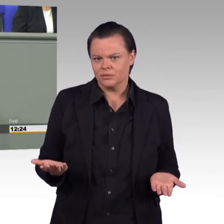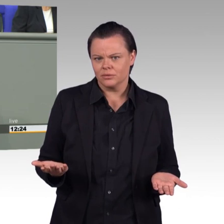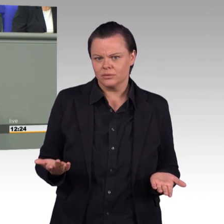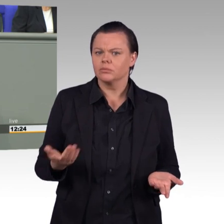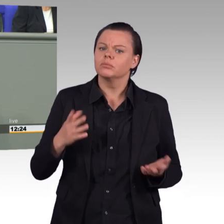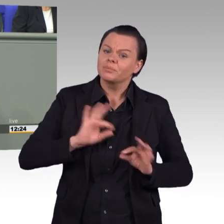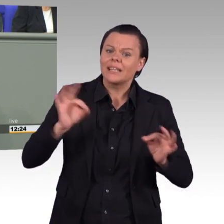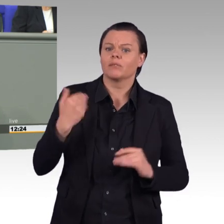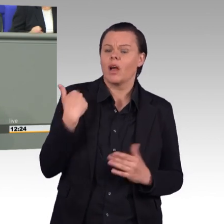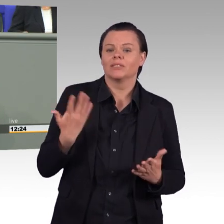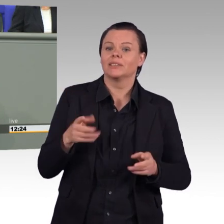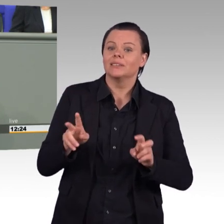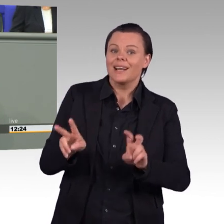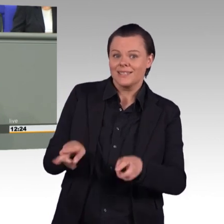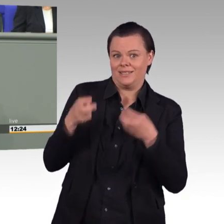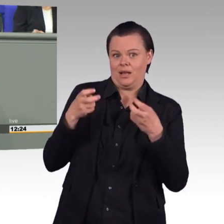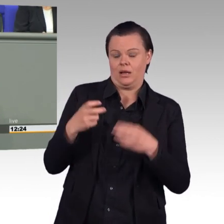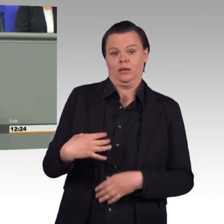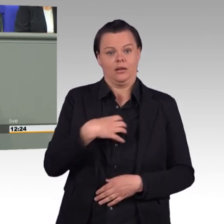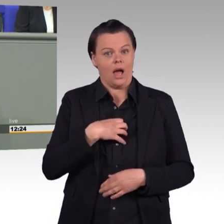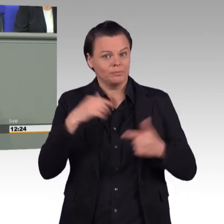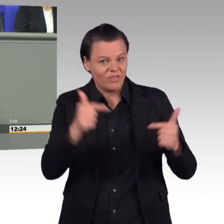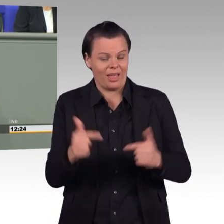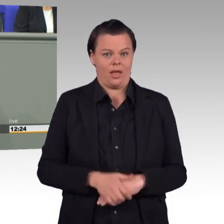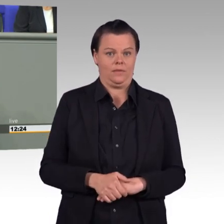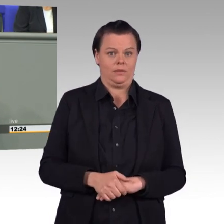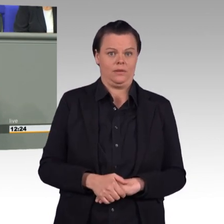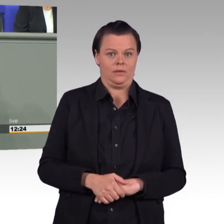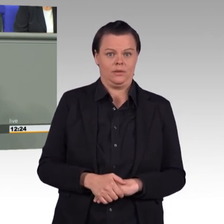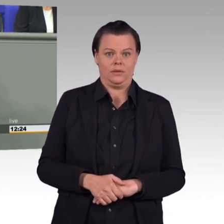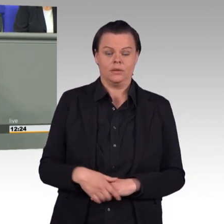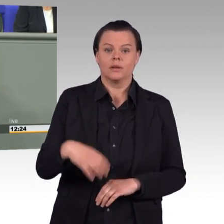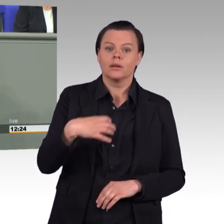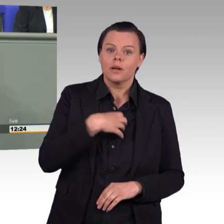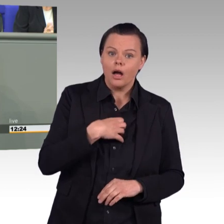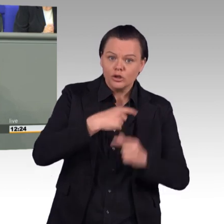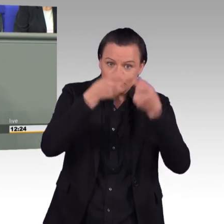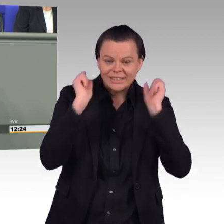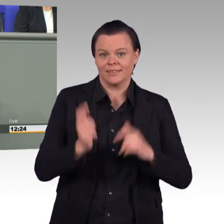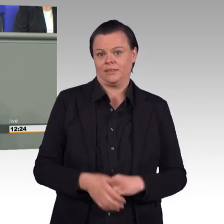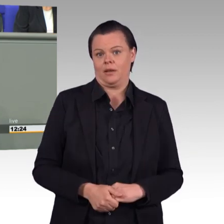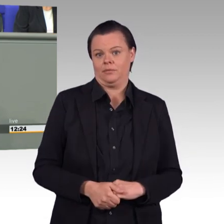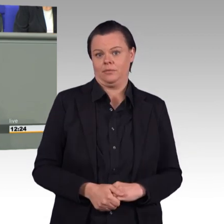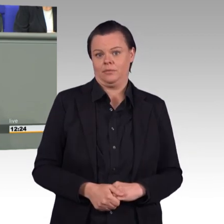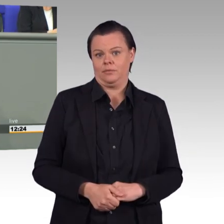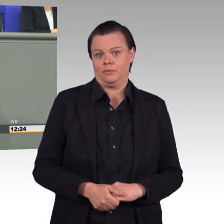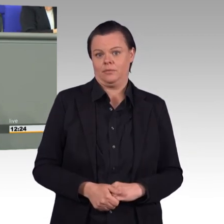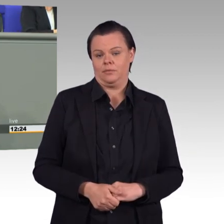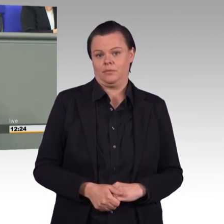Die Wahrheit ist doch, alles, was Sie für die Bundeswehr verbraten, fehlt an anderer Stelle im Bundeshaushalt.